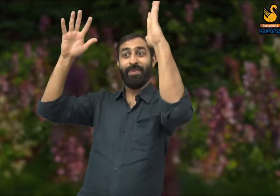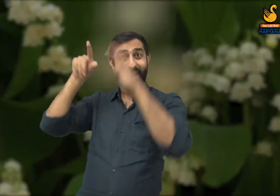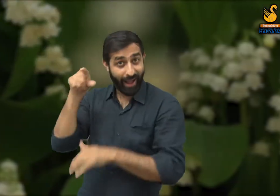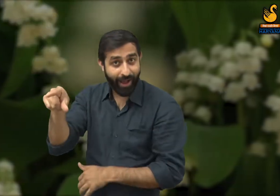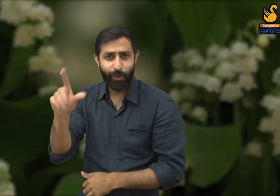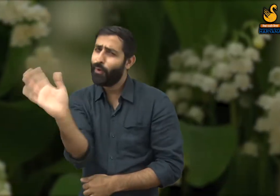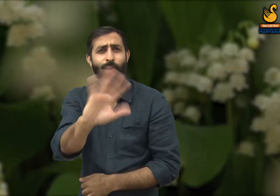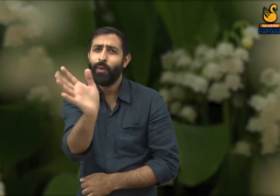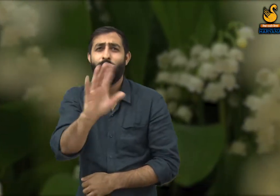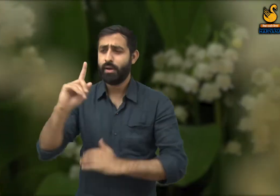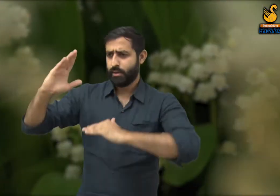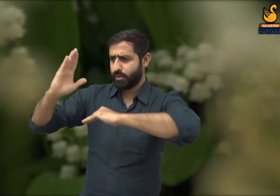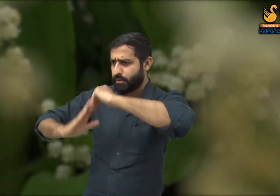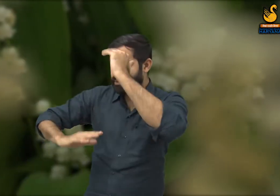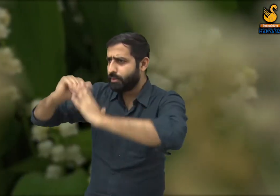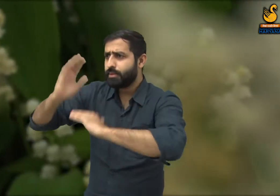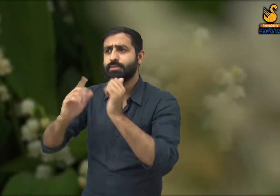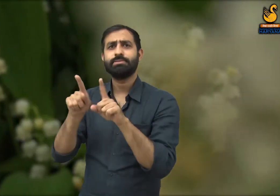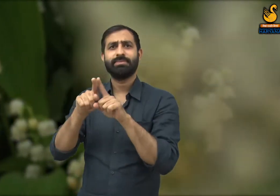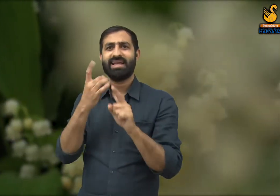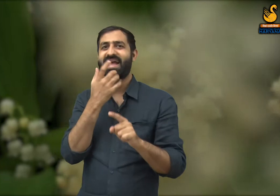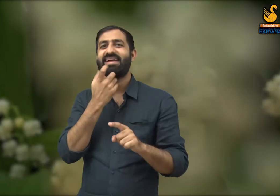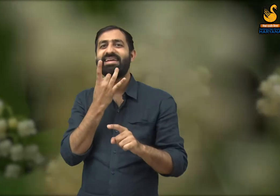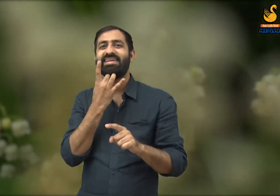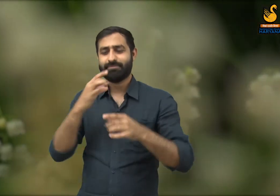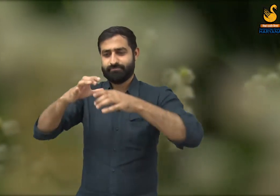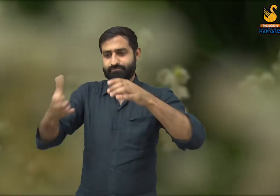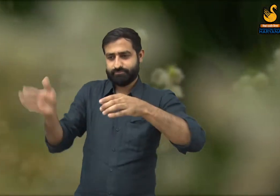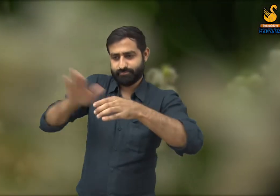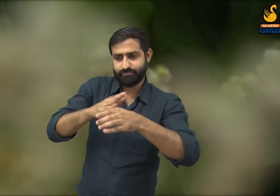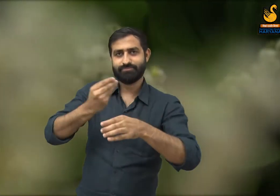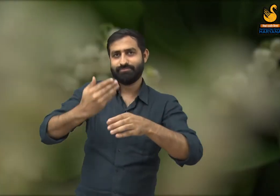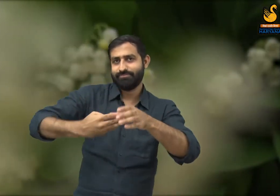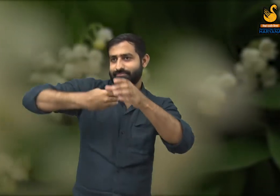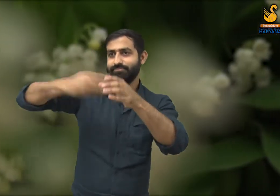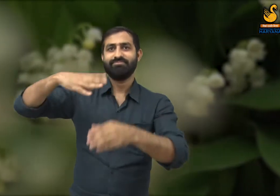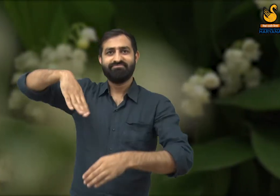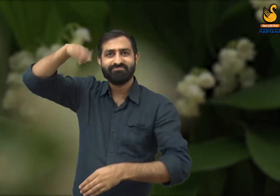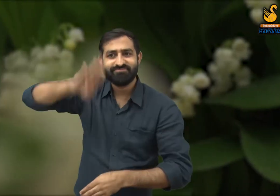परंतु वास्तव में इसका निर्माण किसने किया है? वह आम व्यक्तियों ने, वह मेहनतकश तबके ने -